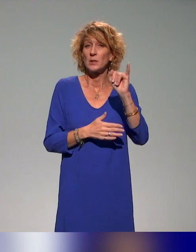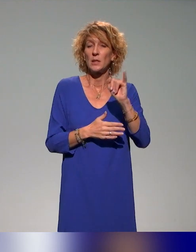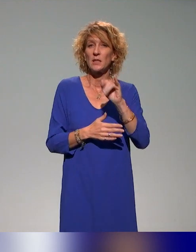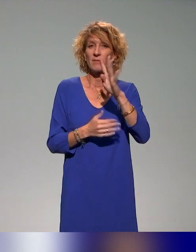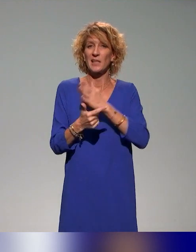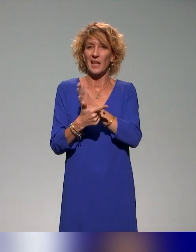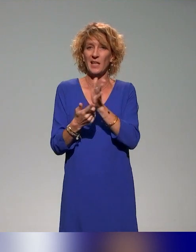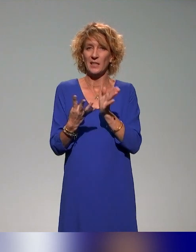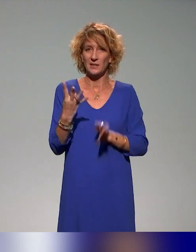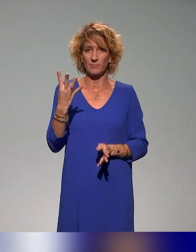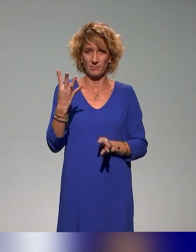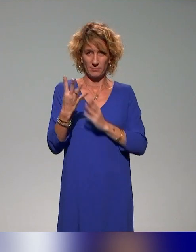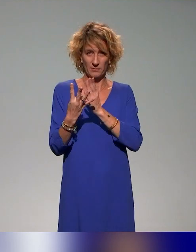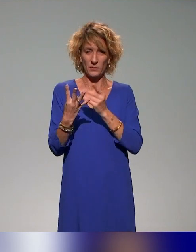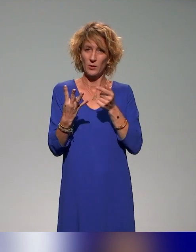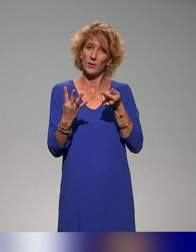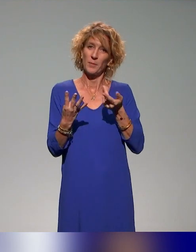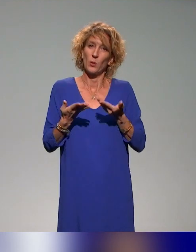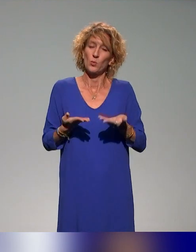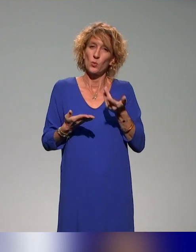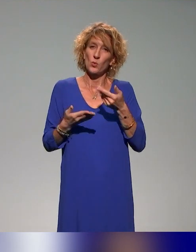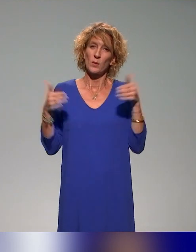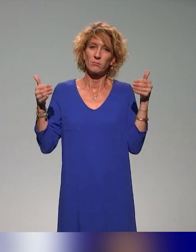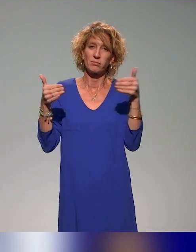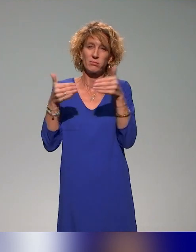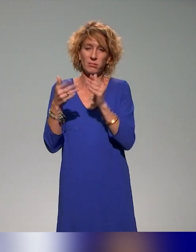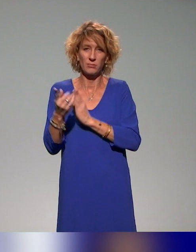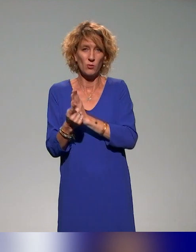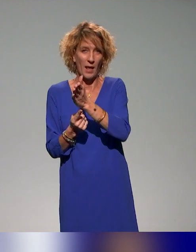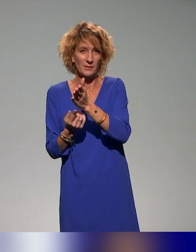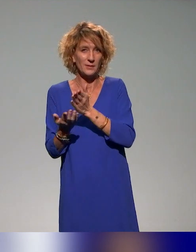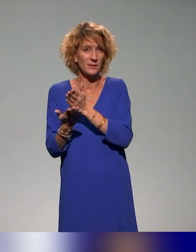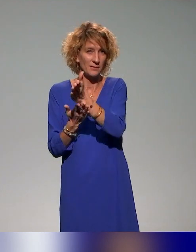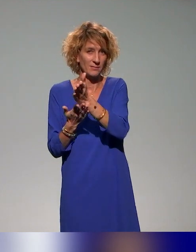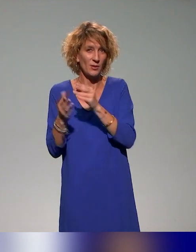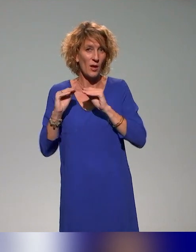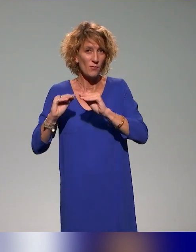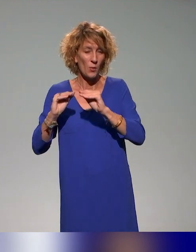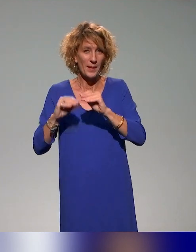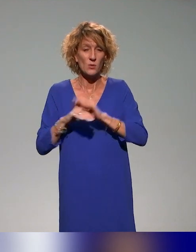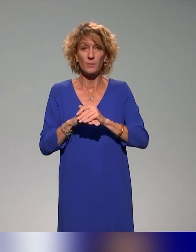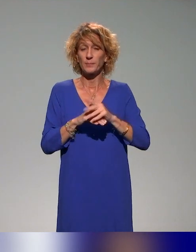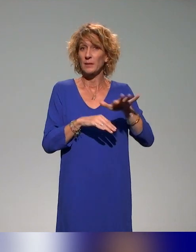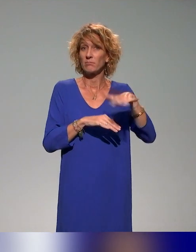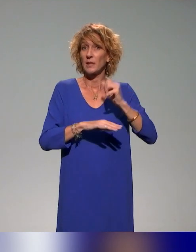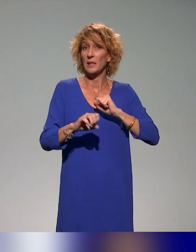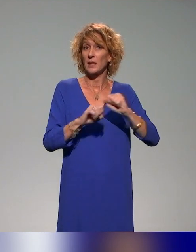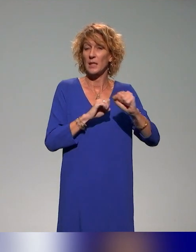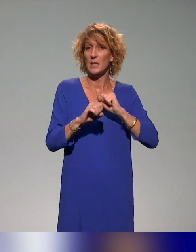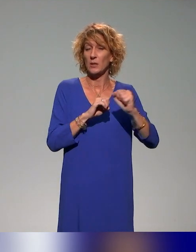On va vous parler principalement de l'action de formation qui intègre l'un de ces axes et il y a 15 actions qui, de manière un peu diverse,